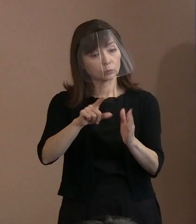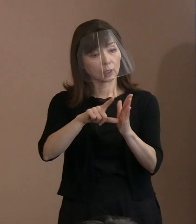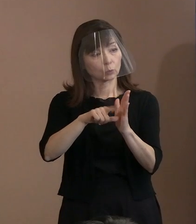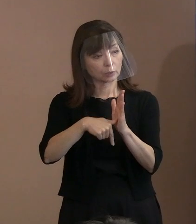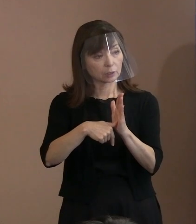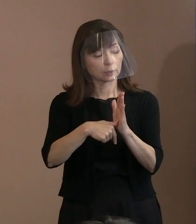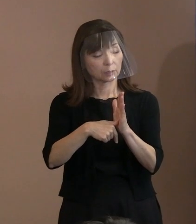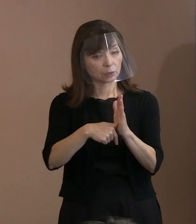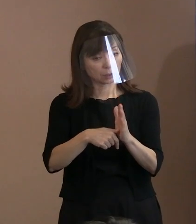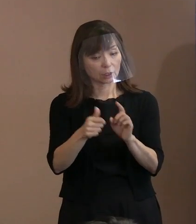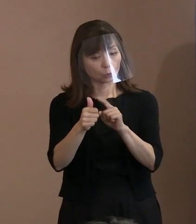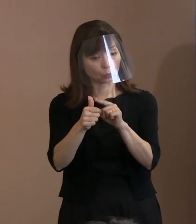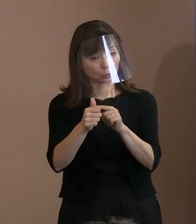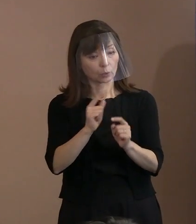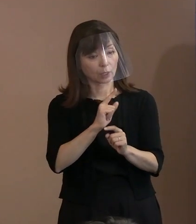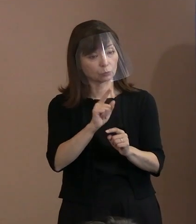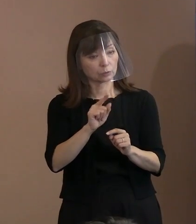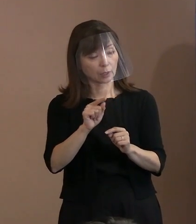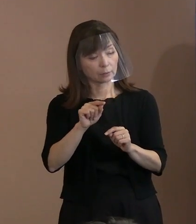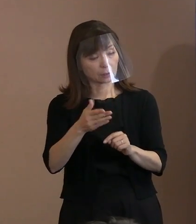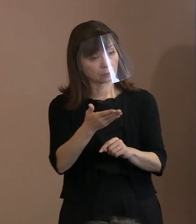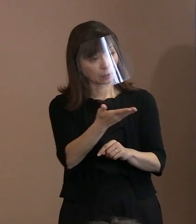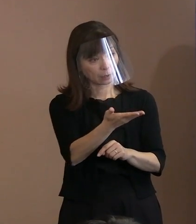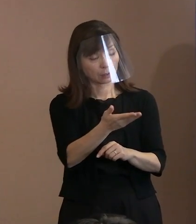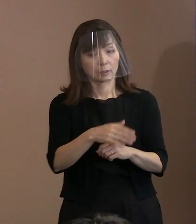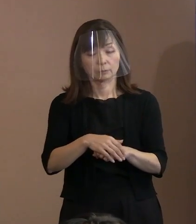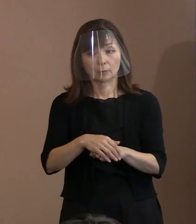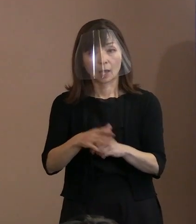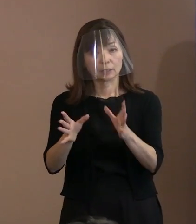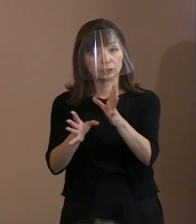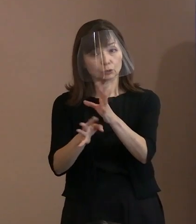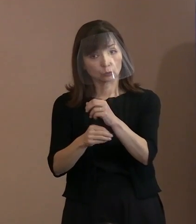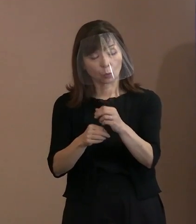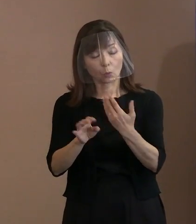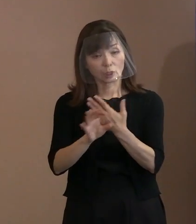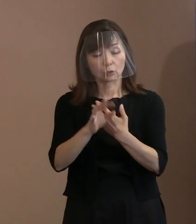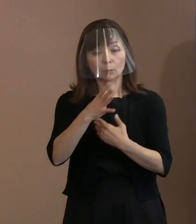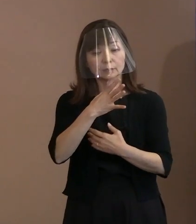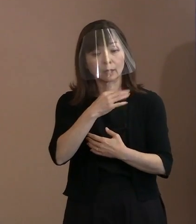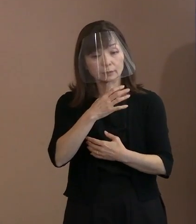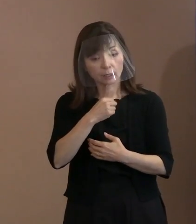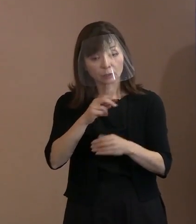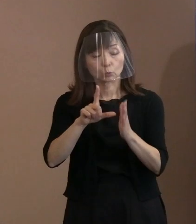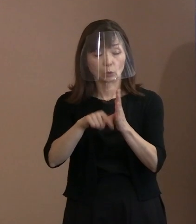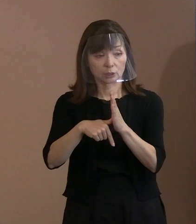いつ頃､例えばおいくつのときにとか､ どういう場面でとか､